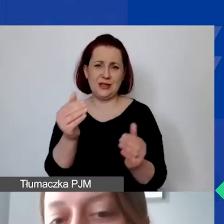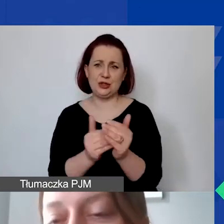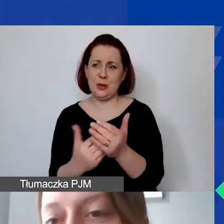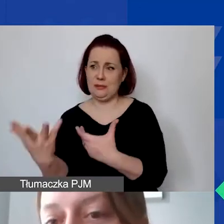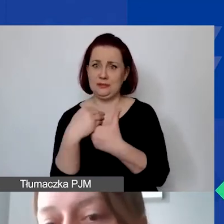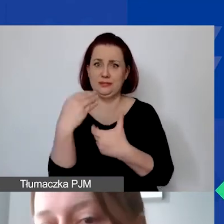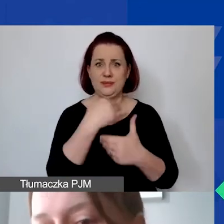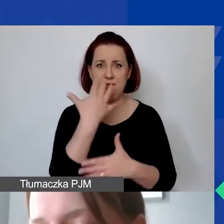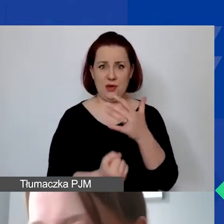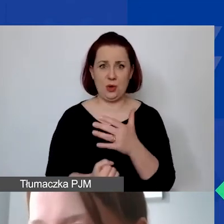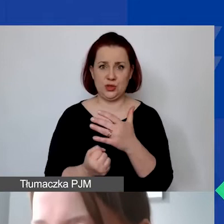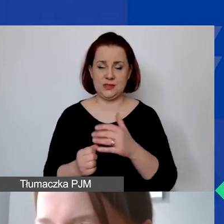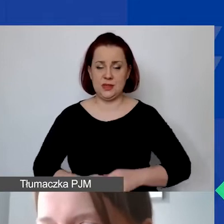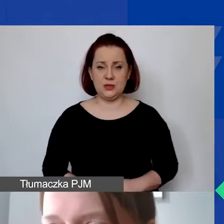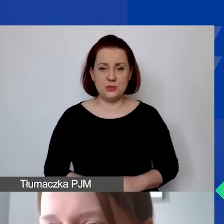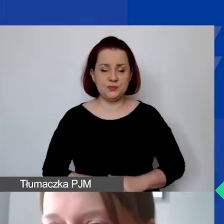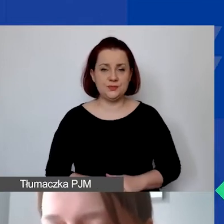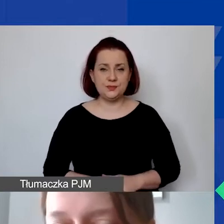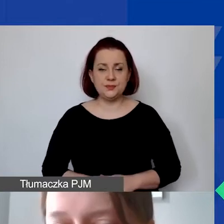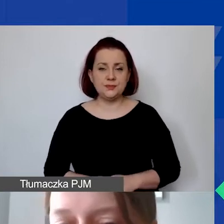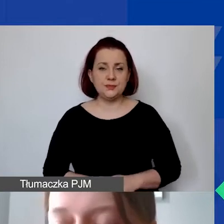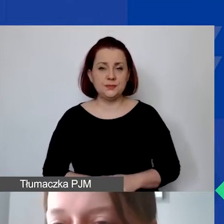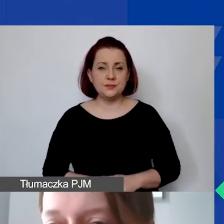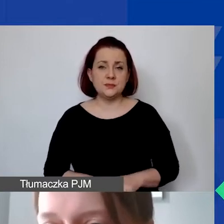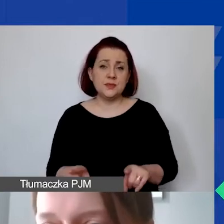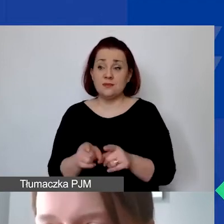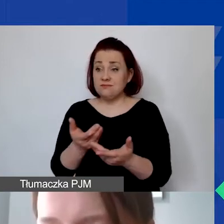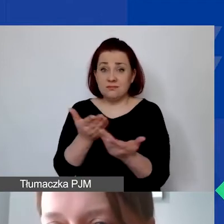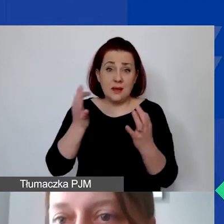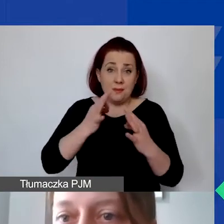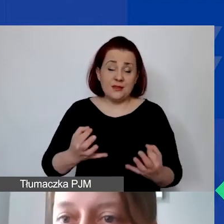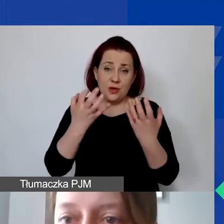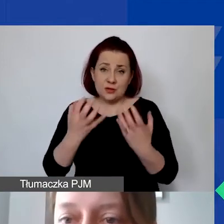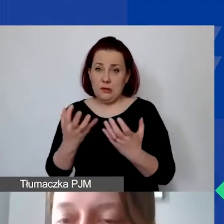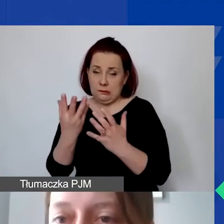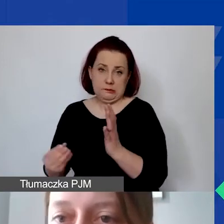i w jakiś sposób chcą państwo te środki zmatchować. Ale proszę pamiętać,